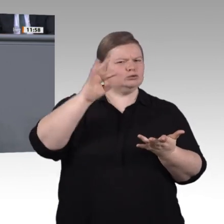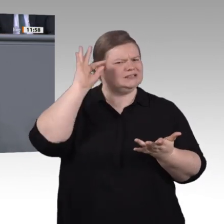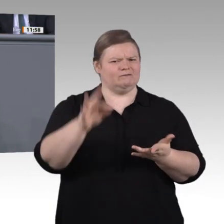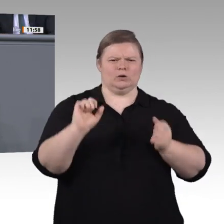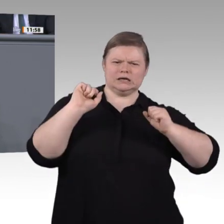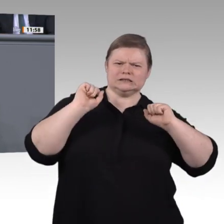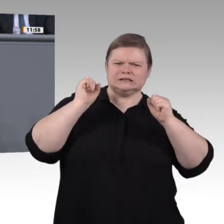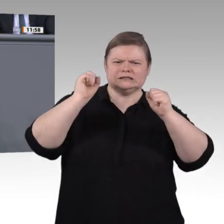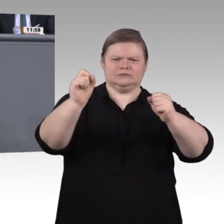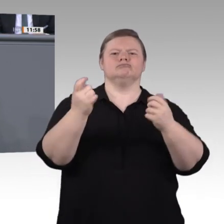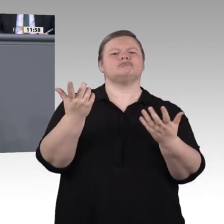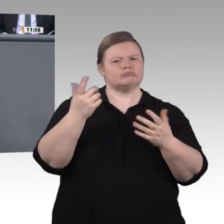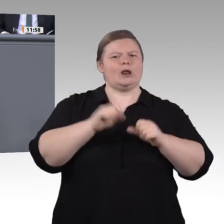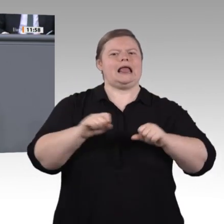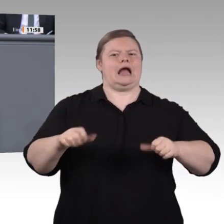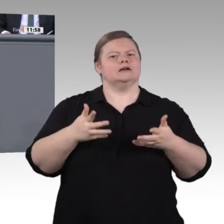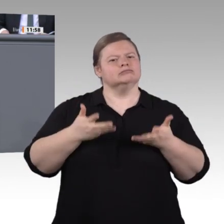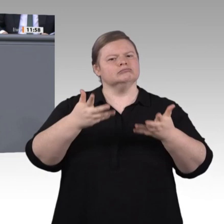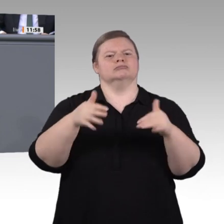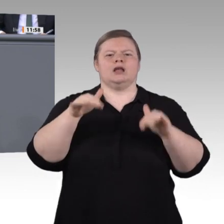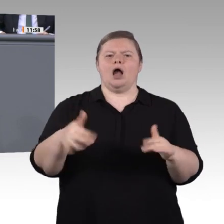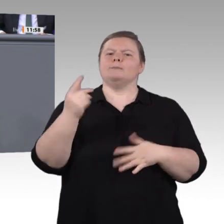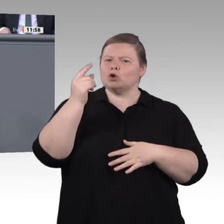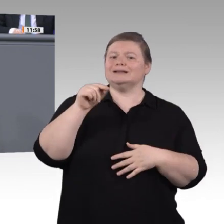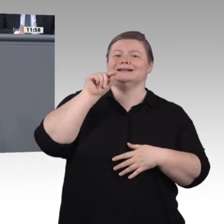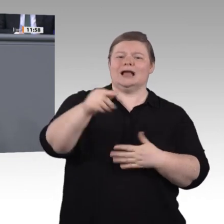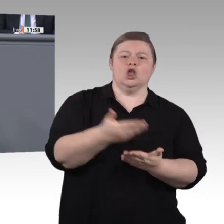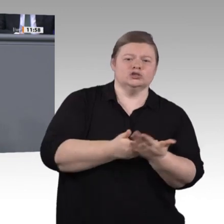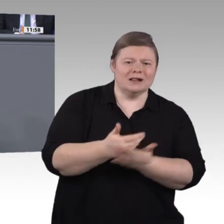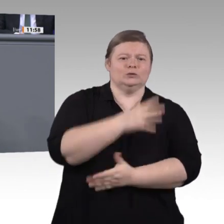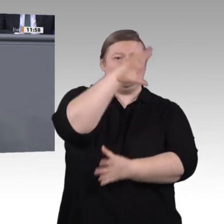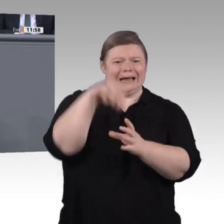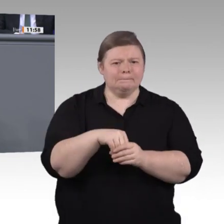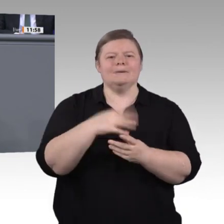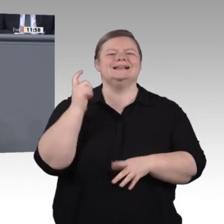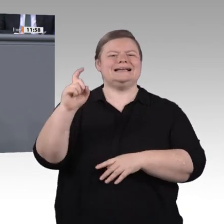Sorgen um die vielen kreativen IT-Freelancer, die auch ohne formalen Abschluss ihren Weg